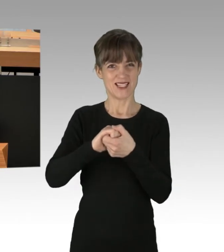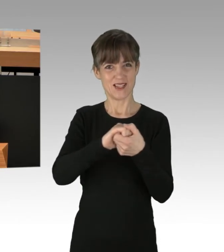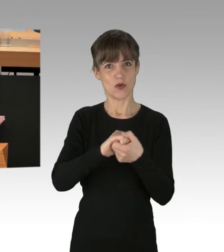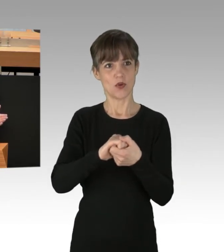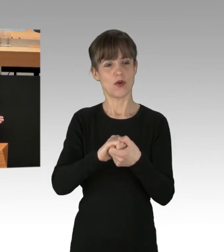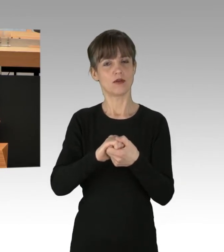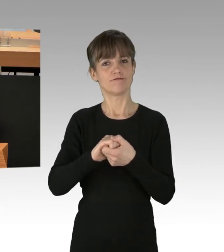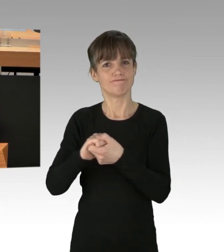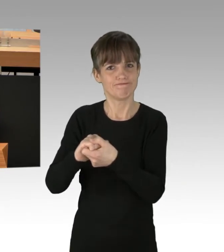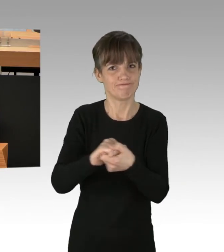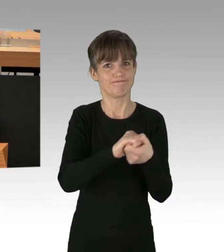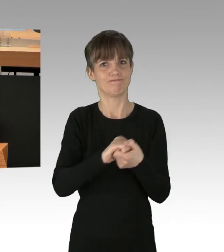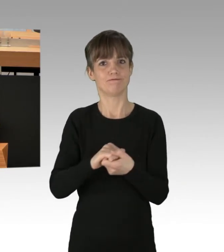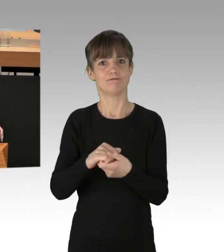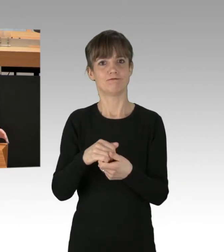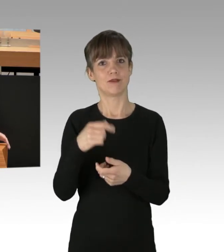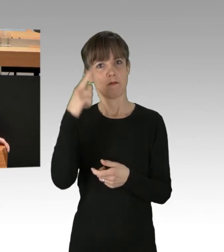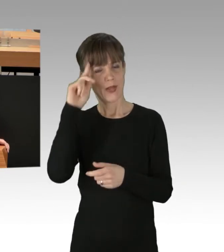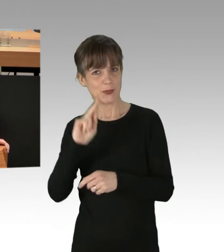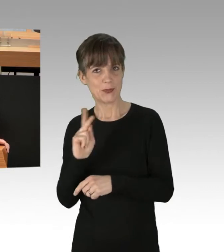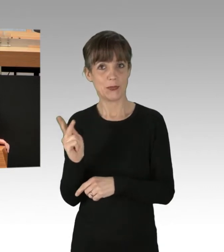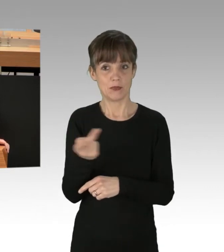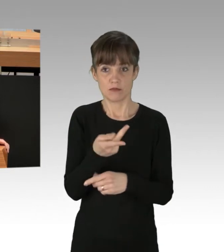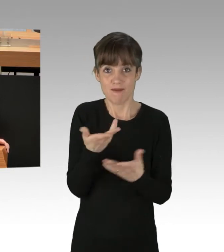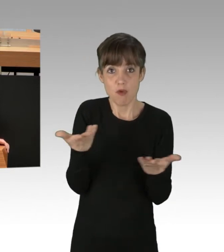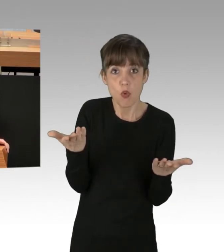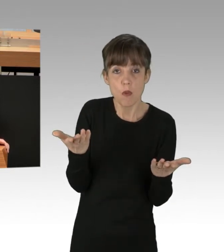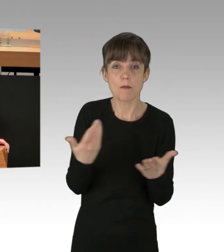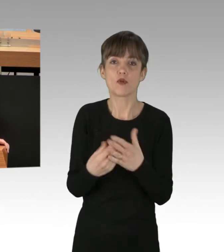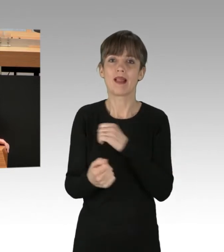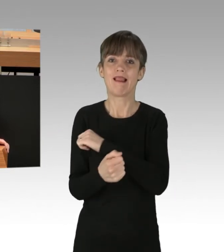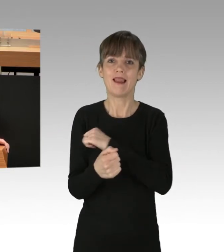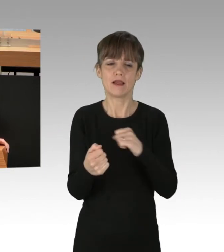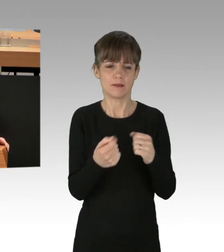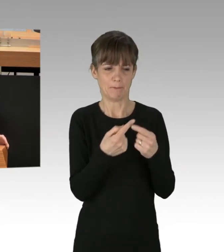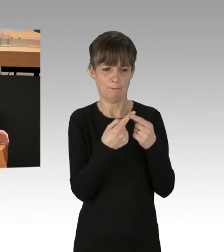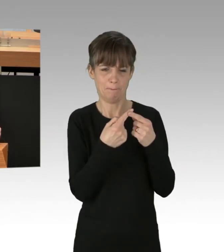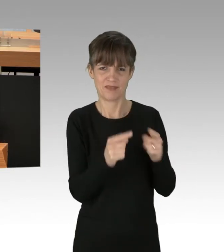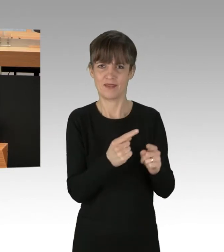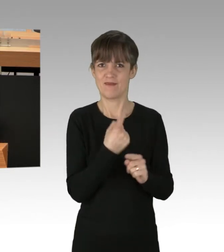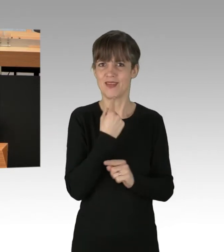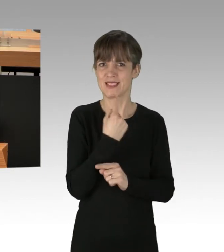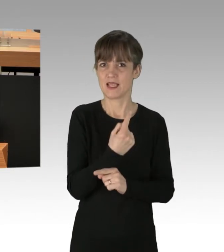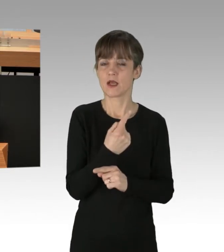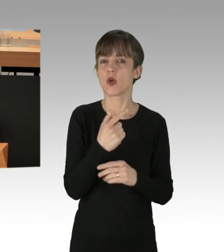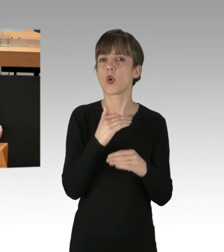Vom linken Rand kommen ganz merkwürdige Ideen. Da hat im Innenausschuss der Kollege Koçak jetzt die Idee vorgetragen: